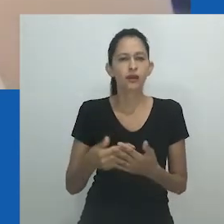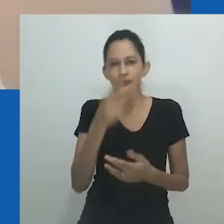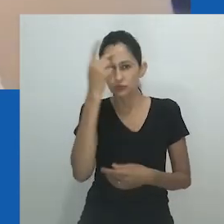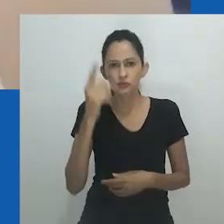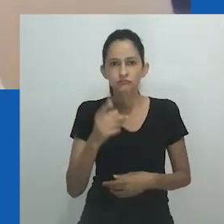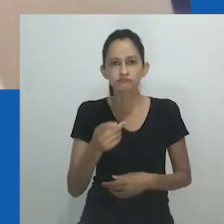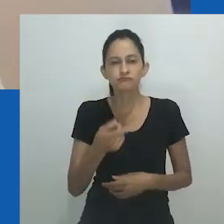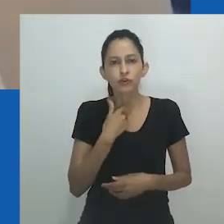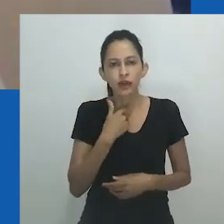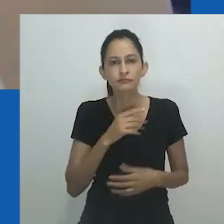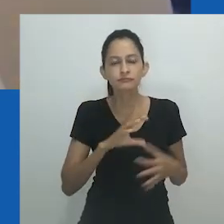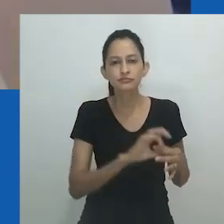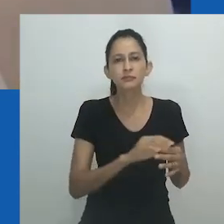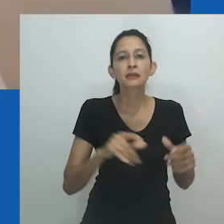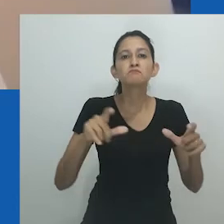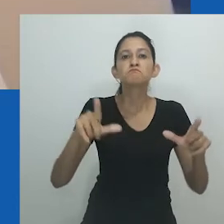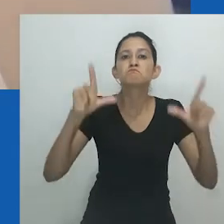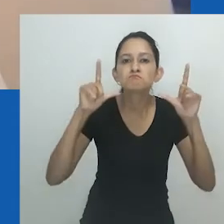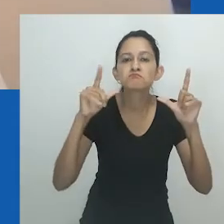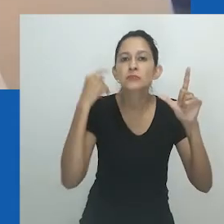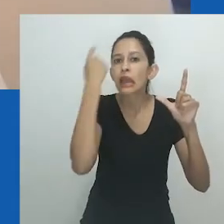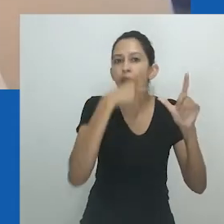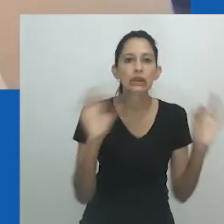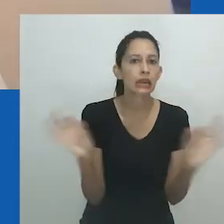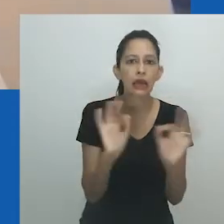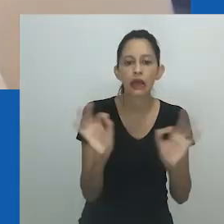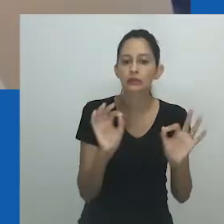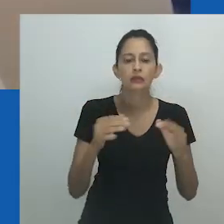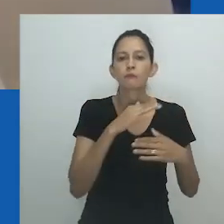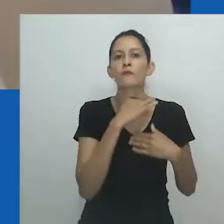A dica visual da borracha como cabeça de um objeto fálico é sugestiva.